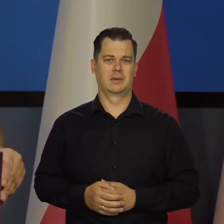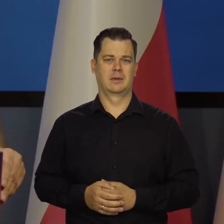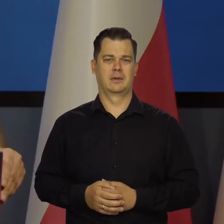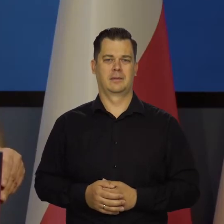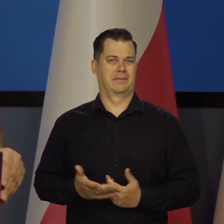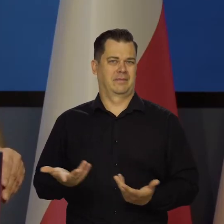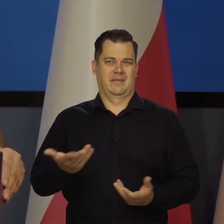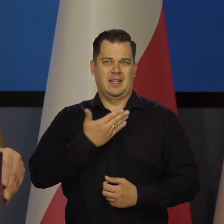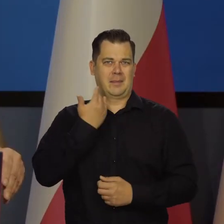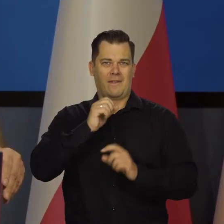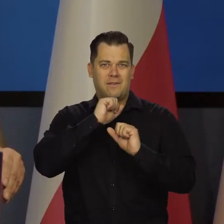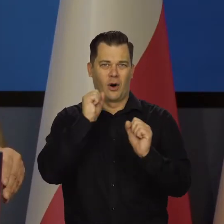Nic takiego nie grozi.